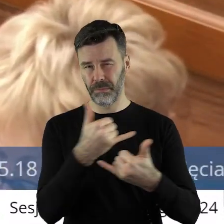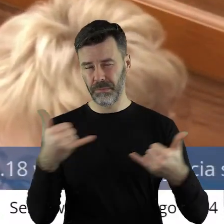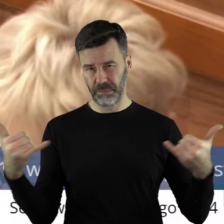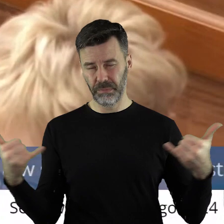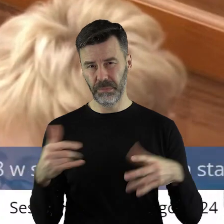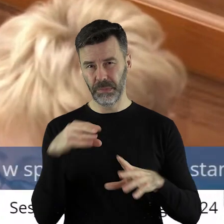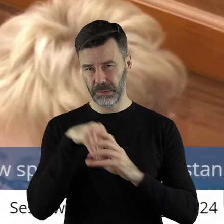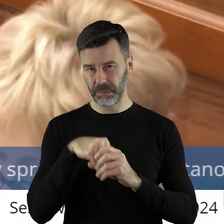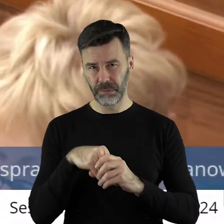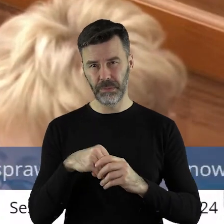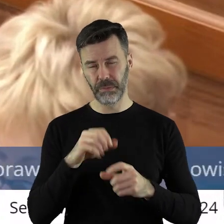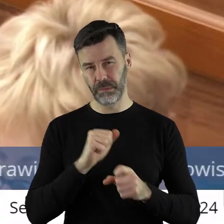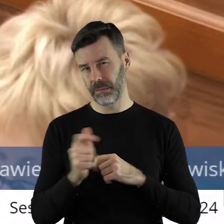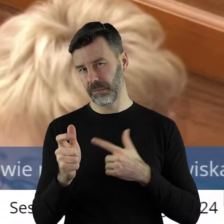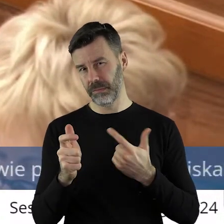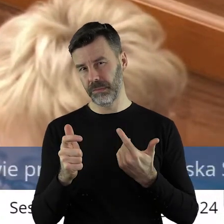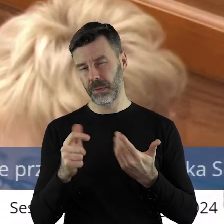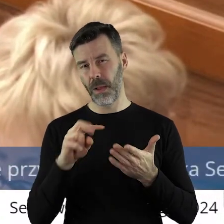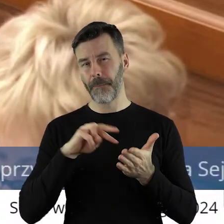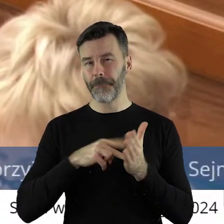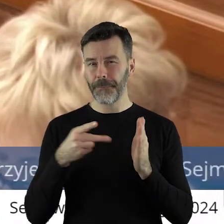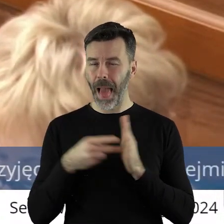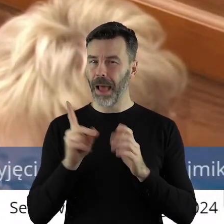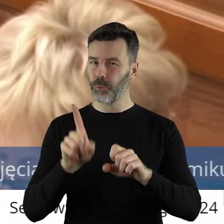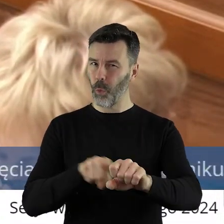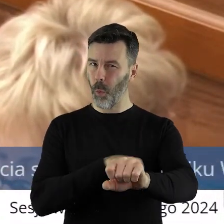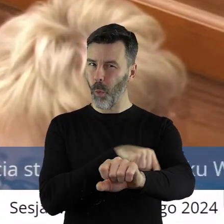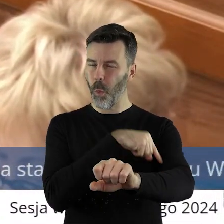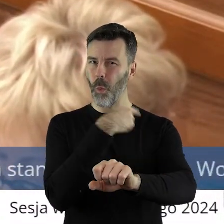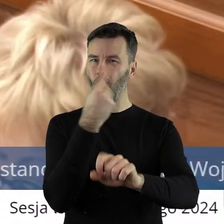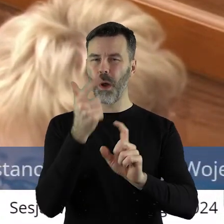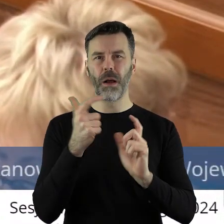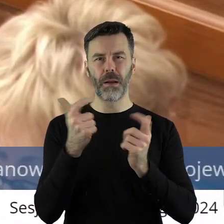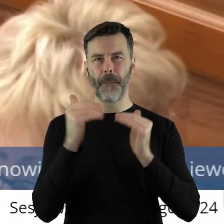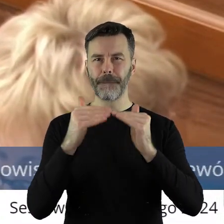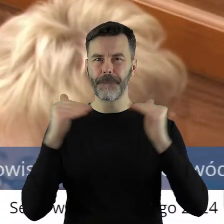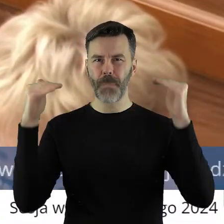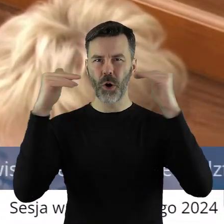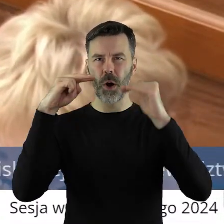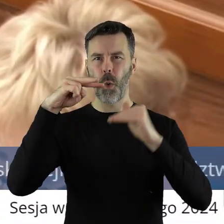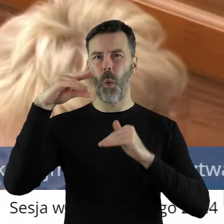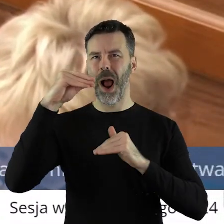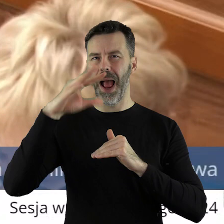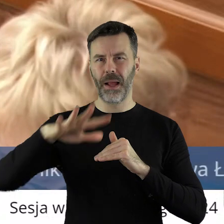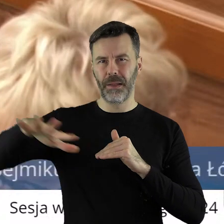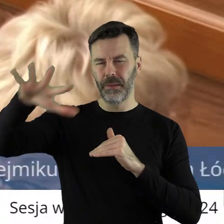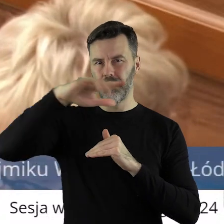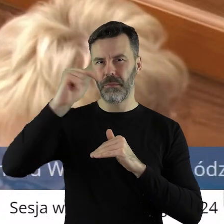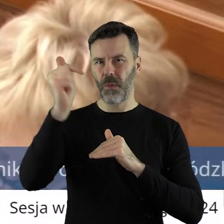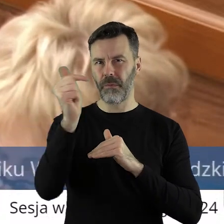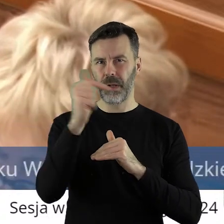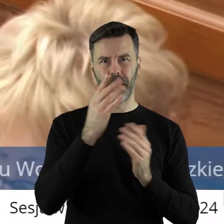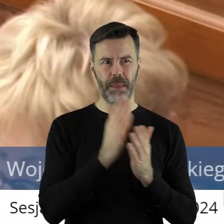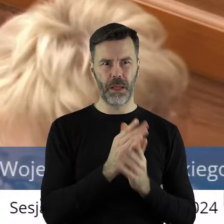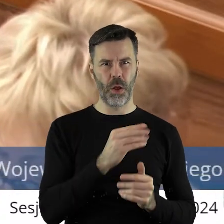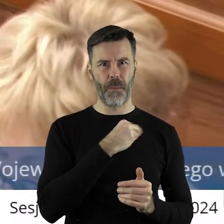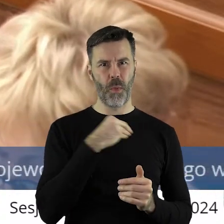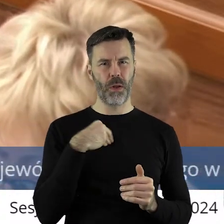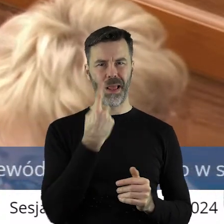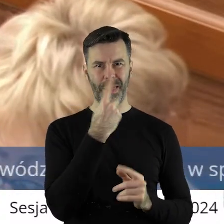strukturalny, co więcej strategiczny. Czyli na dłuższą metę trzeba tym tematem zająć na poziomie Unii Europejskiej, bo